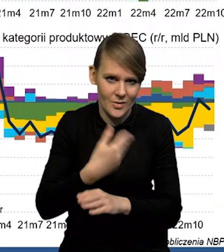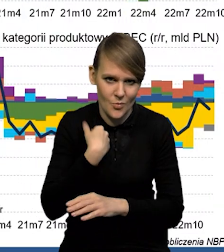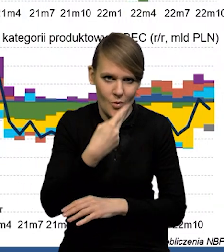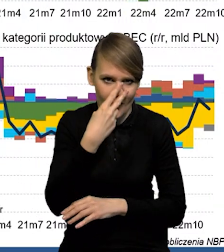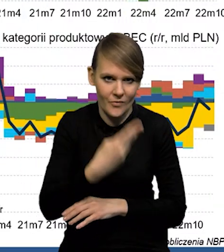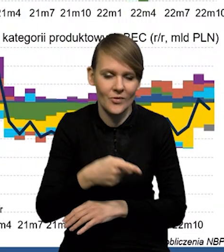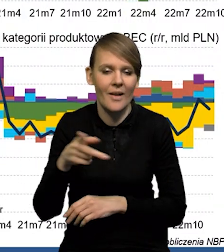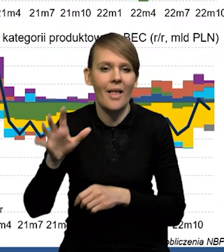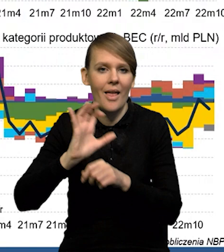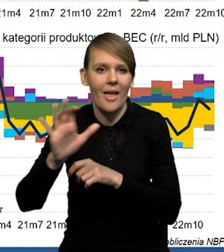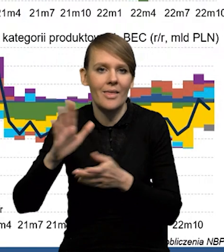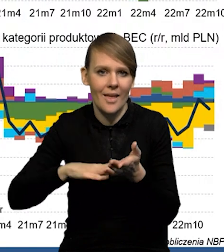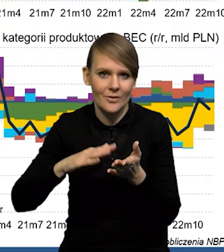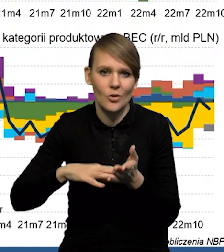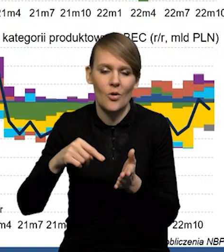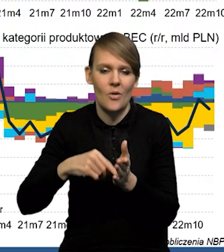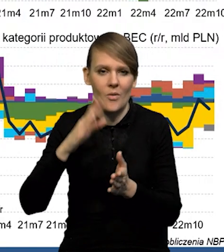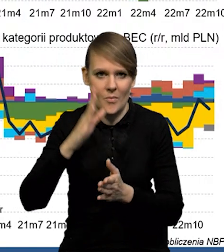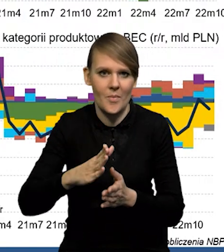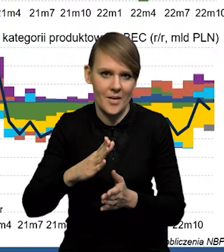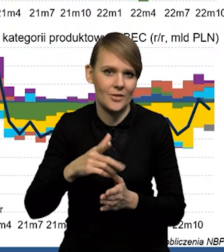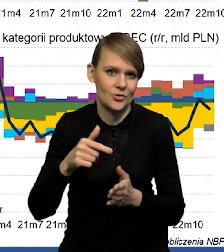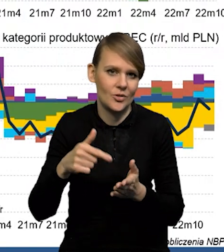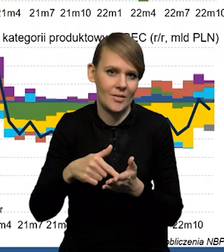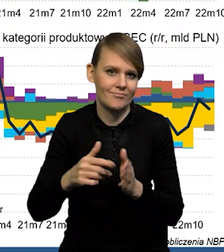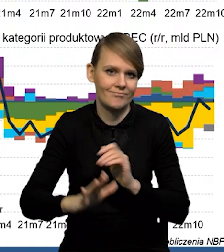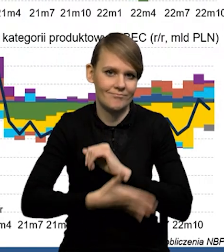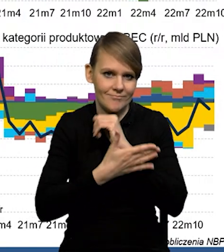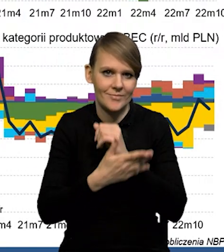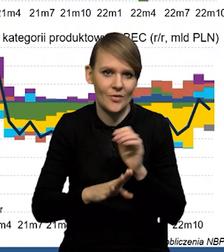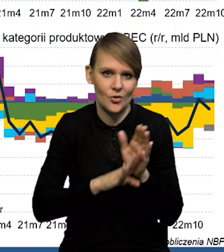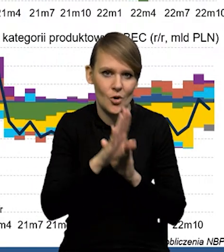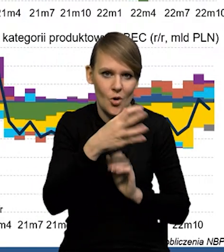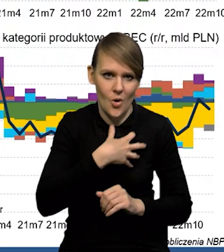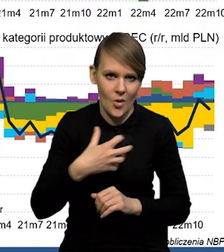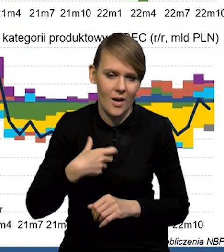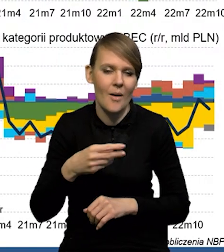Także eksport netto będzie tym czynnikiem wspierającym wzrost gospodarczy. I to jest taki bardzo charakterystyczne dla Polski,